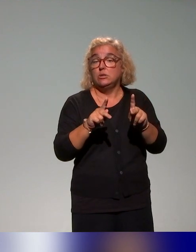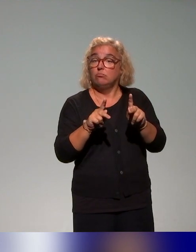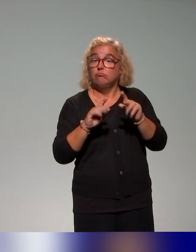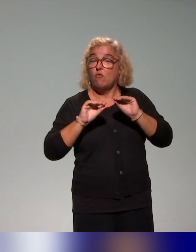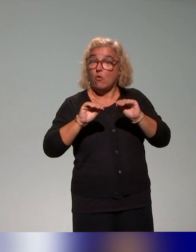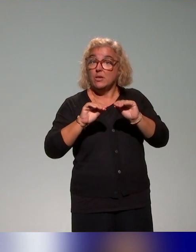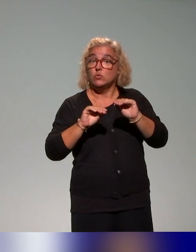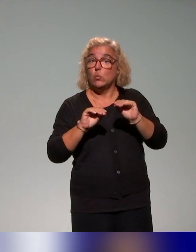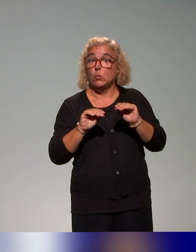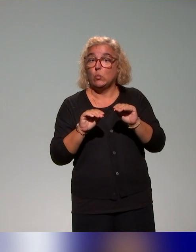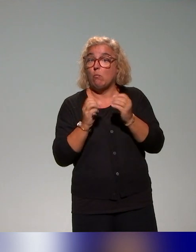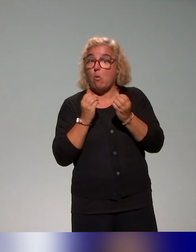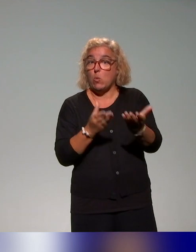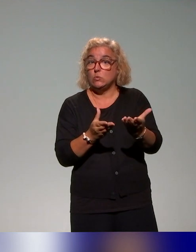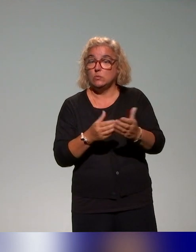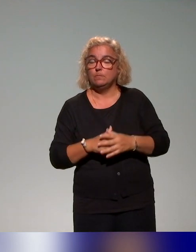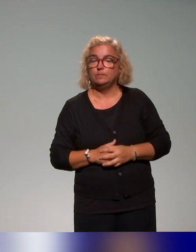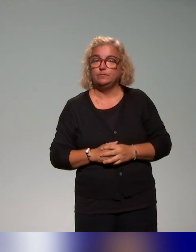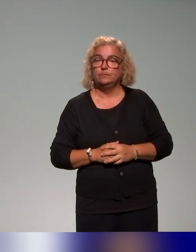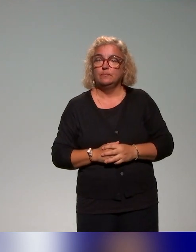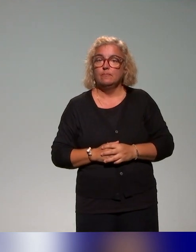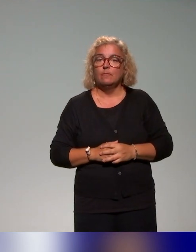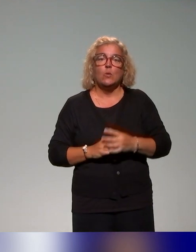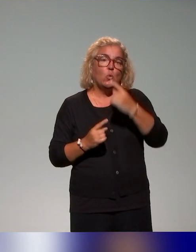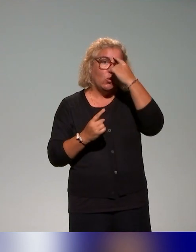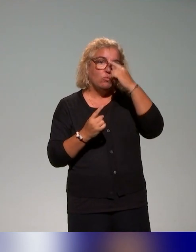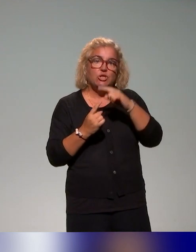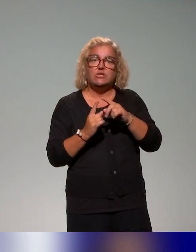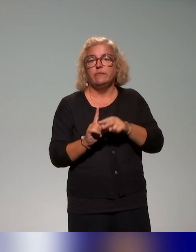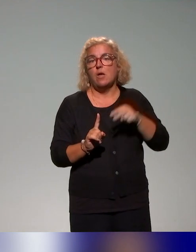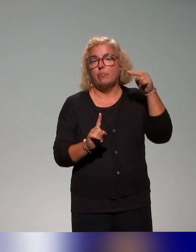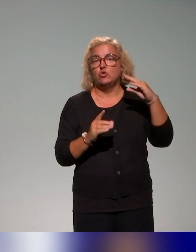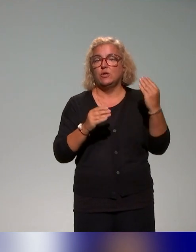de l'Institut qui permettent d'aborder l'approche inclusive autour des